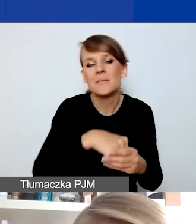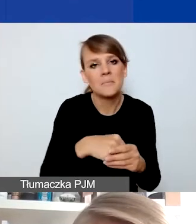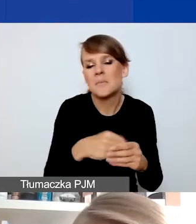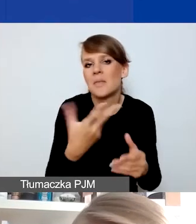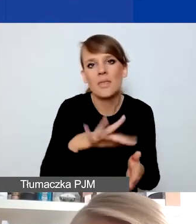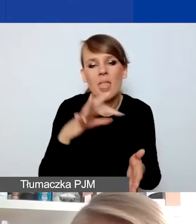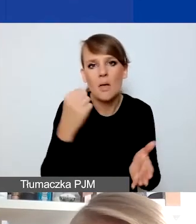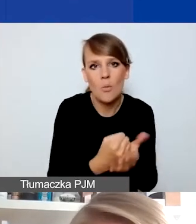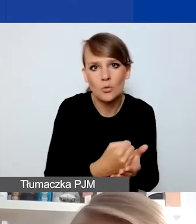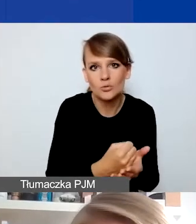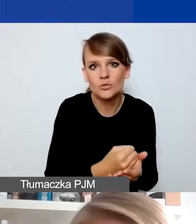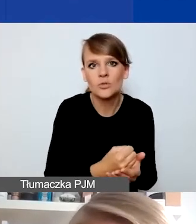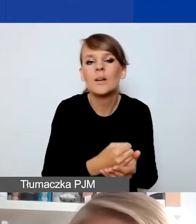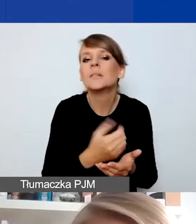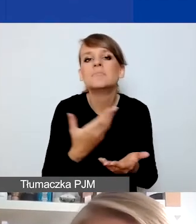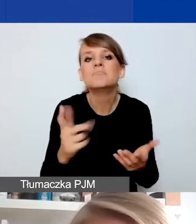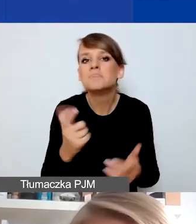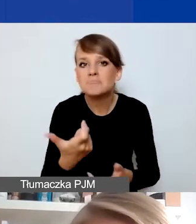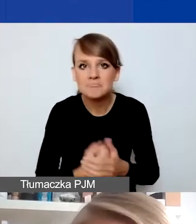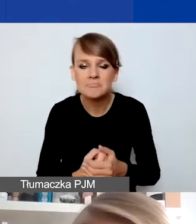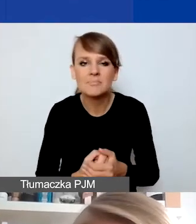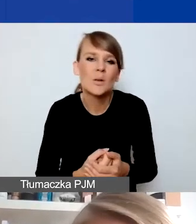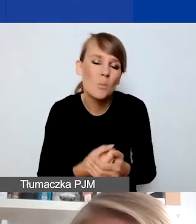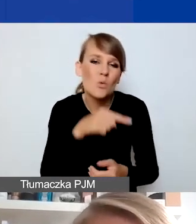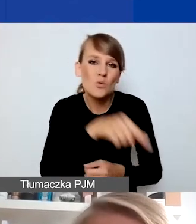to ponieważ zakładamy, że to są konkretne reakcje na jakąś sytuację,